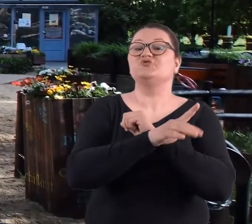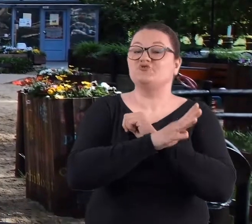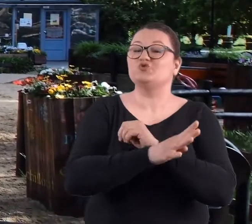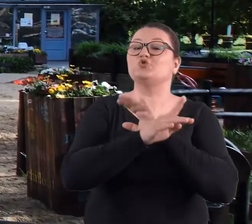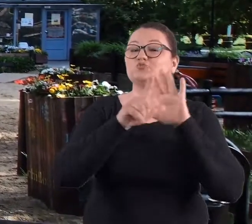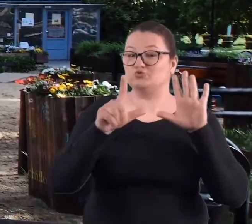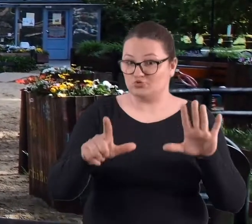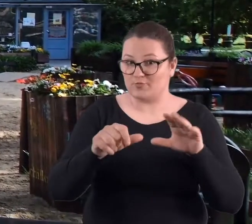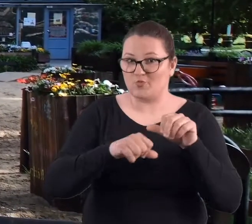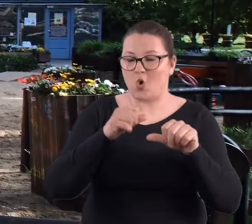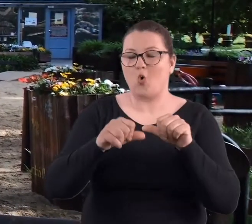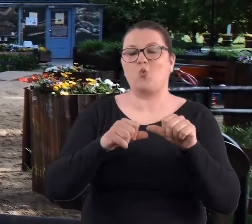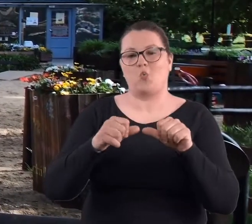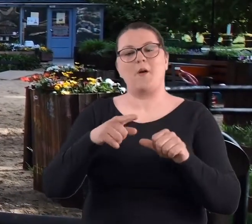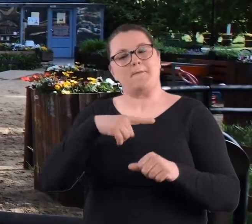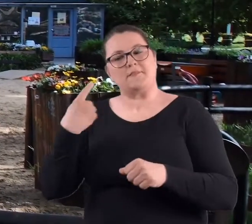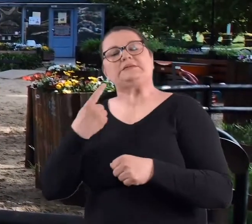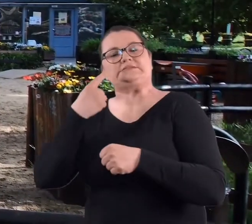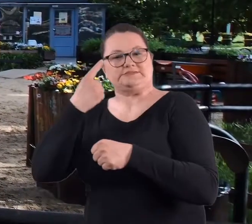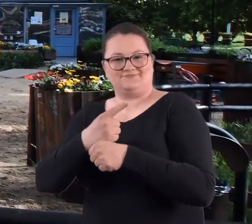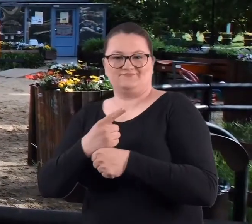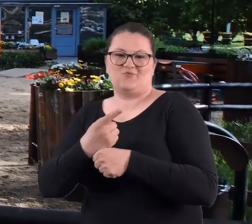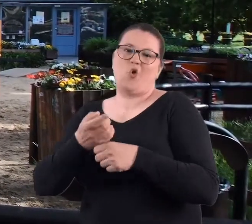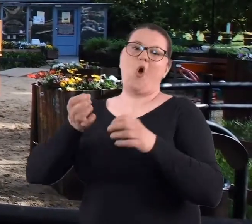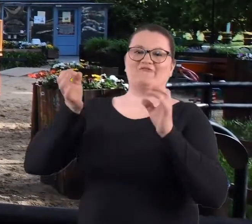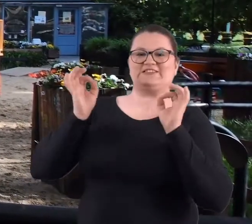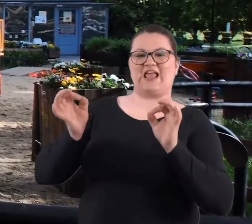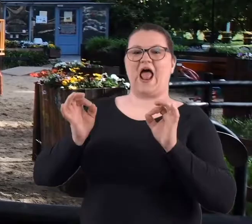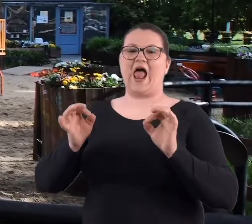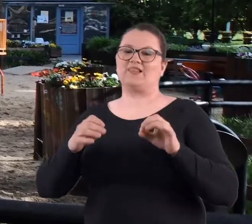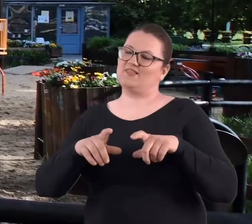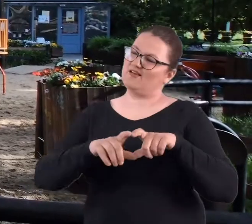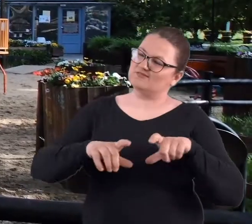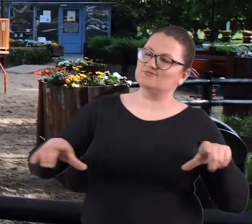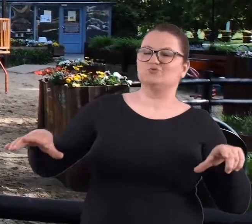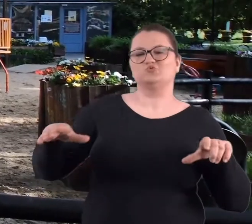postanowiliśmy zrobić takie nieoficjalne spotkanie,